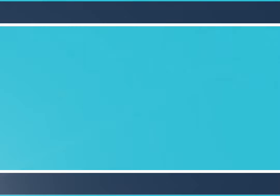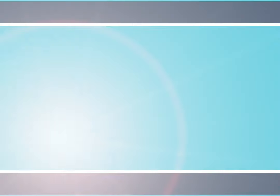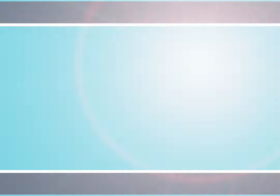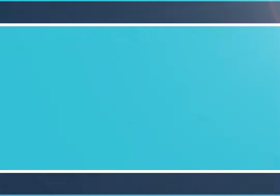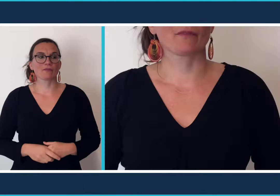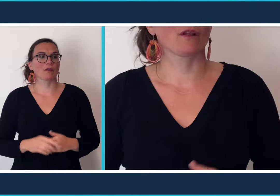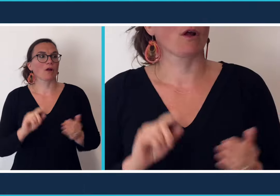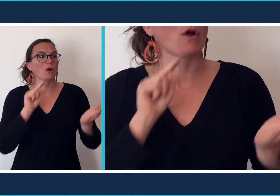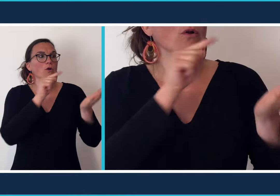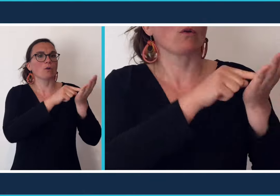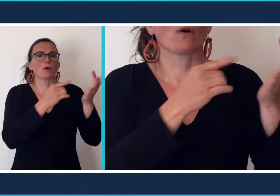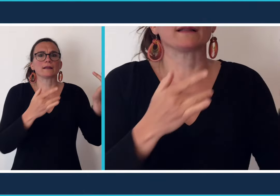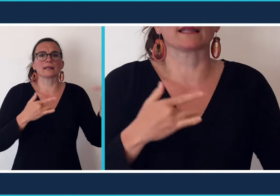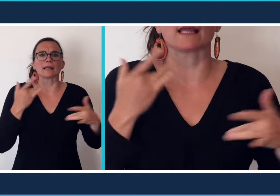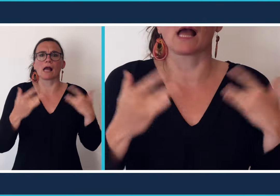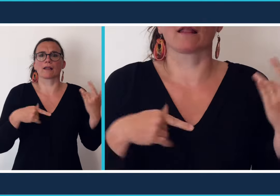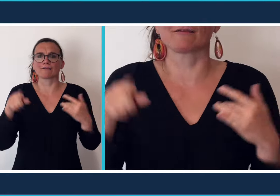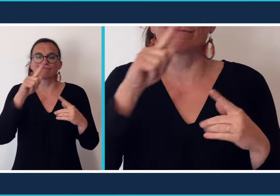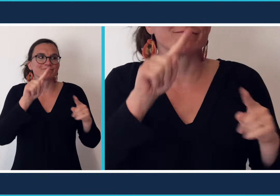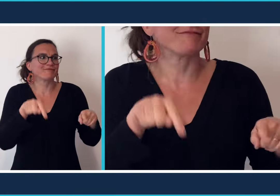Certains iront au théâtre